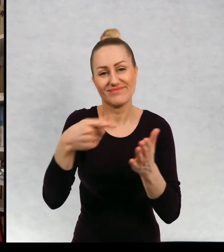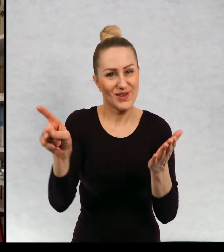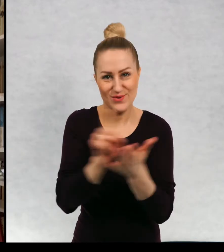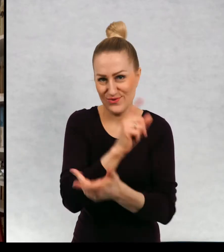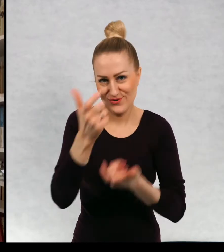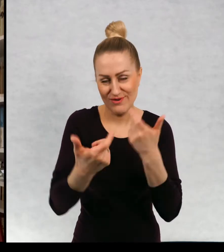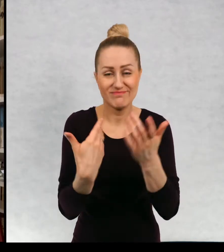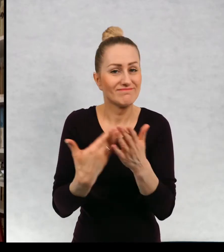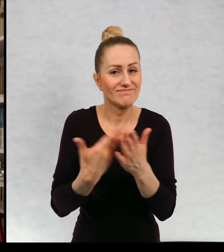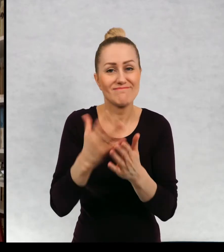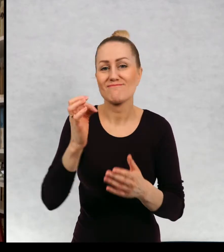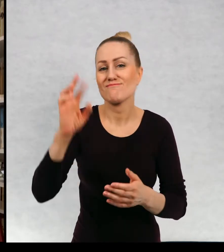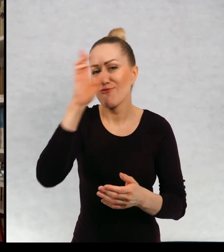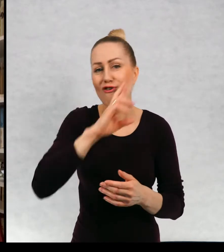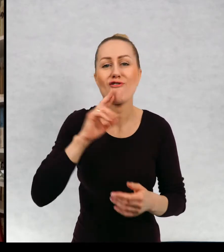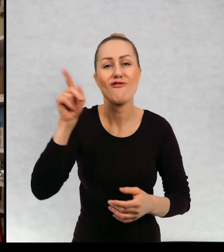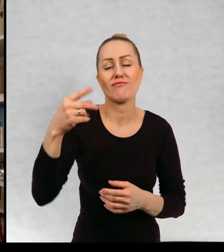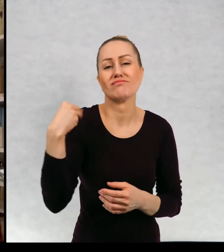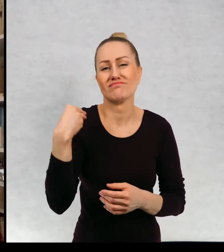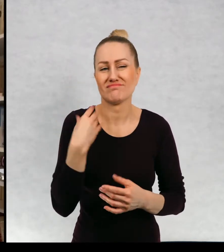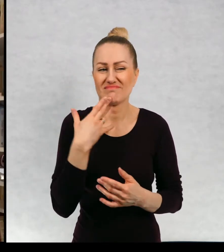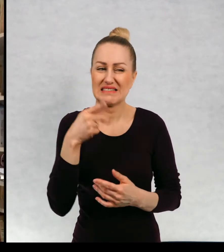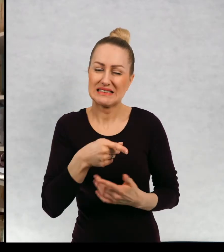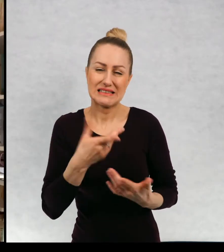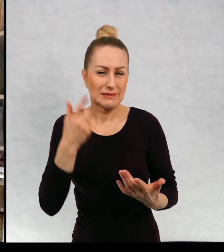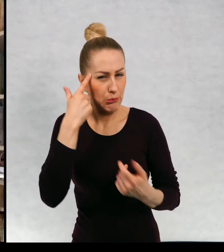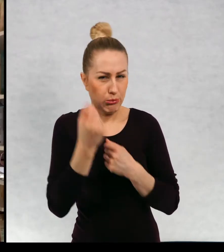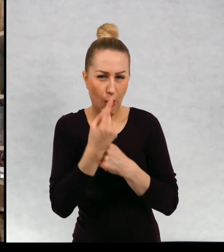ponieważ rodzice uznali, że to może nie jest najlepszy pomysł.